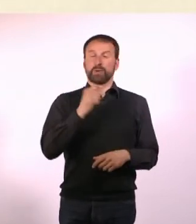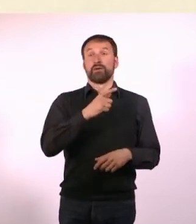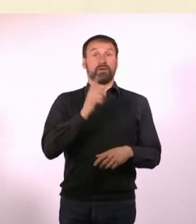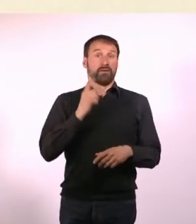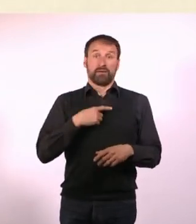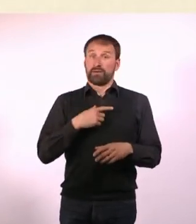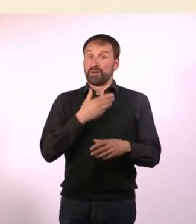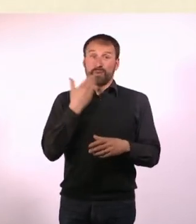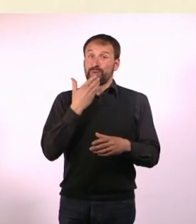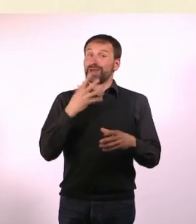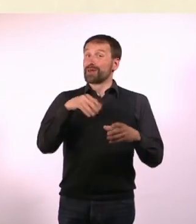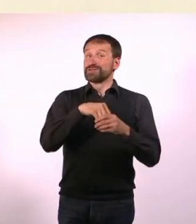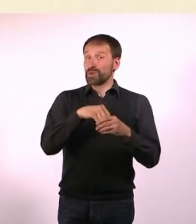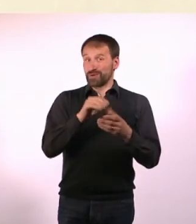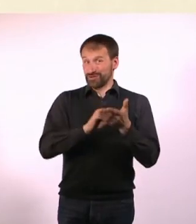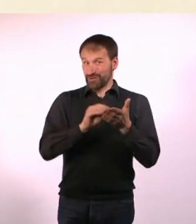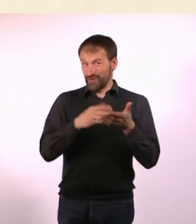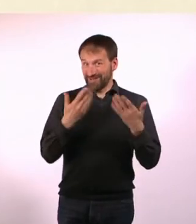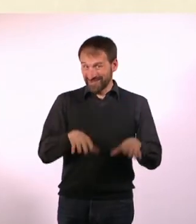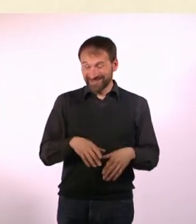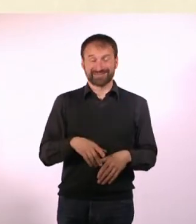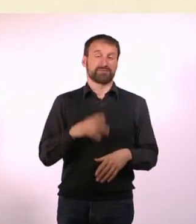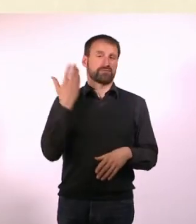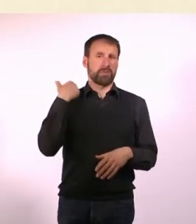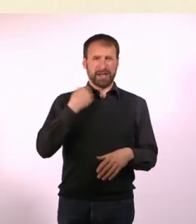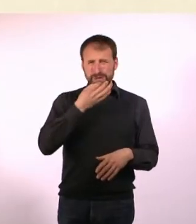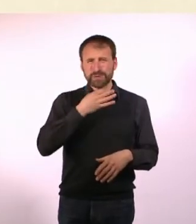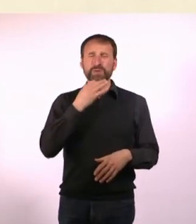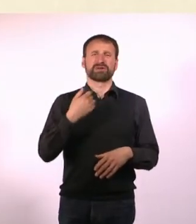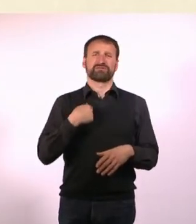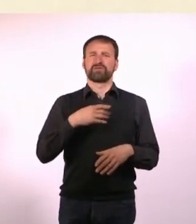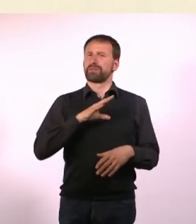Dass ich eine Depression hatte in meiner Jugend - Vieles, was nicht schön war.